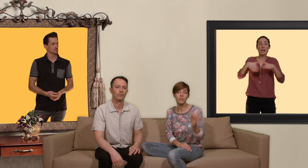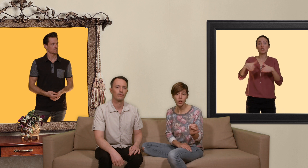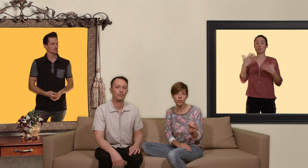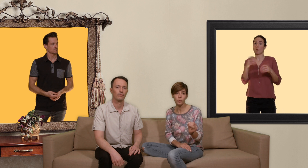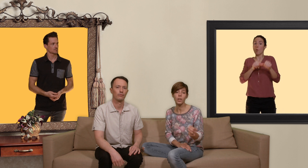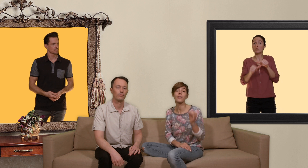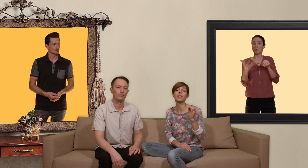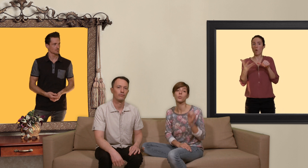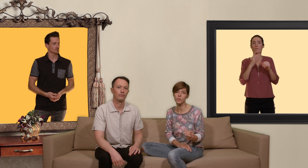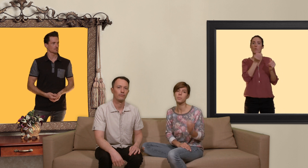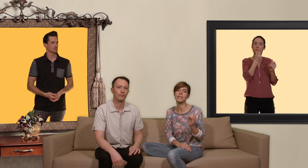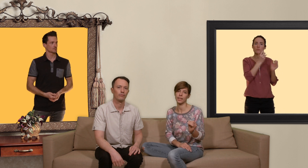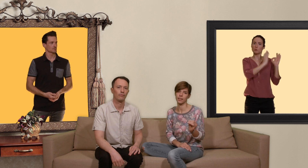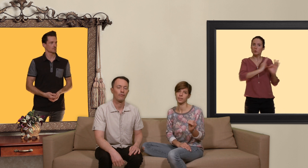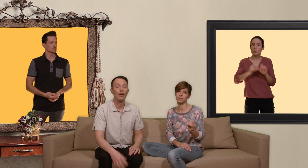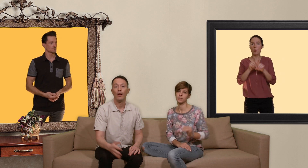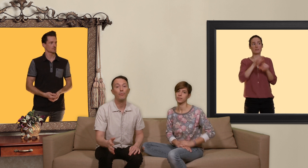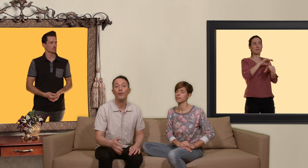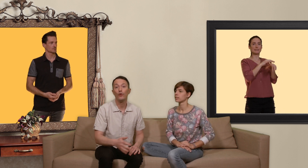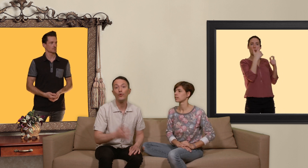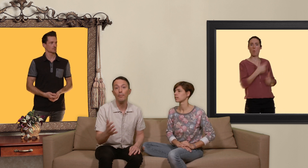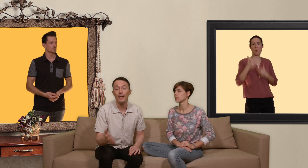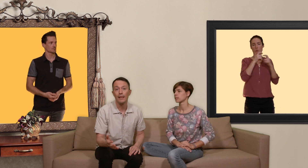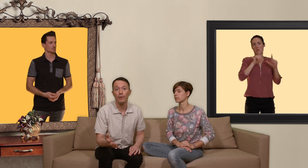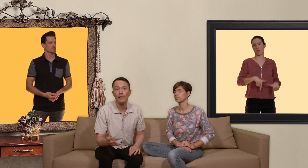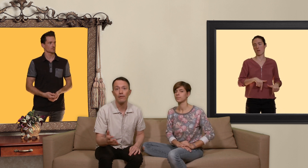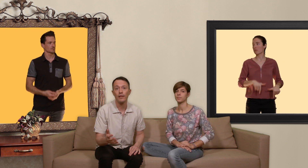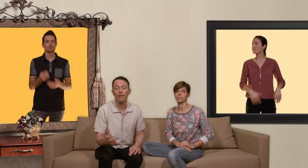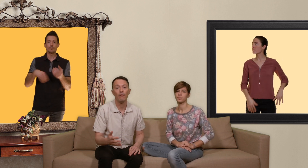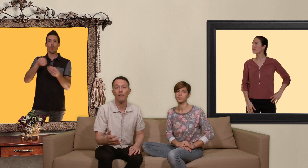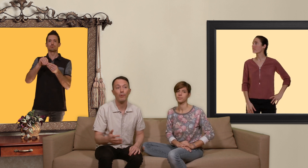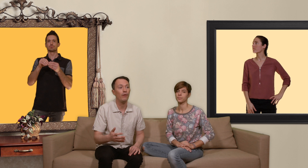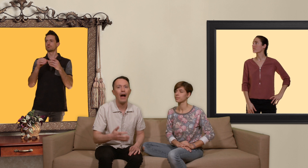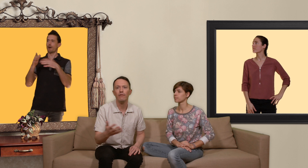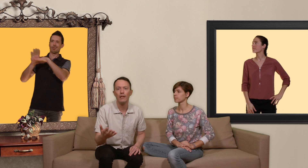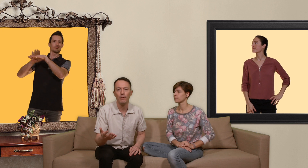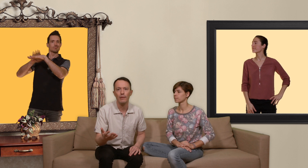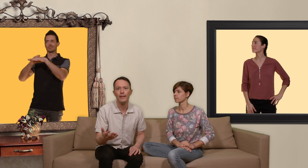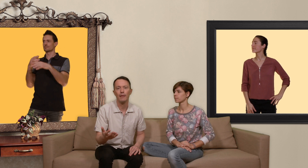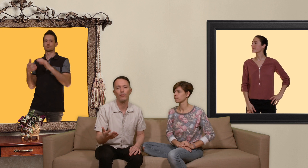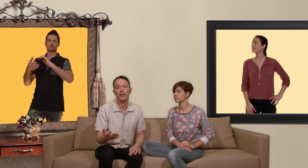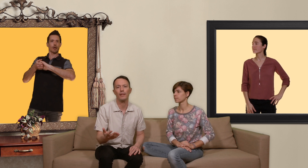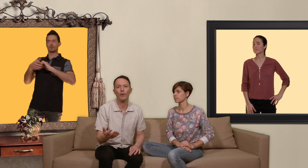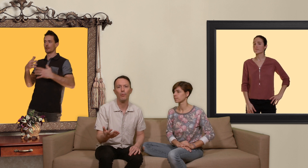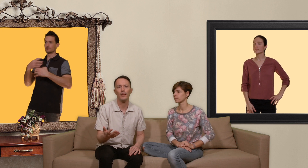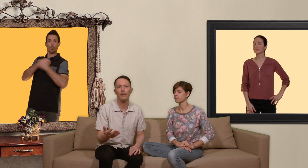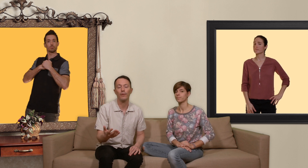correctement avec un suivi médical et puis ne jouez pas les apprentis sorciers en prenant aveuglément les médicaments de vos amis séropositifs